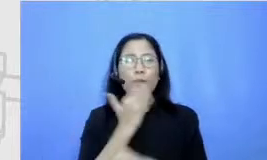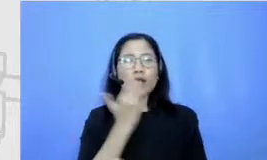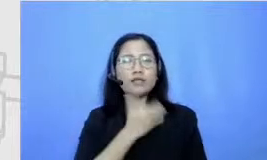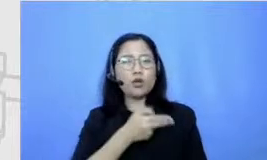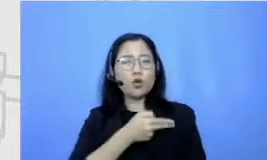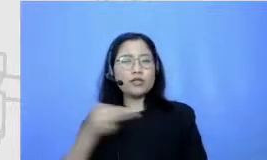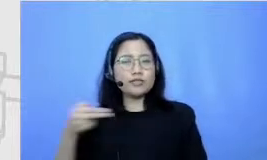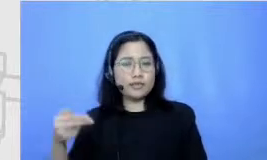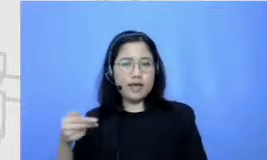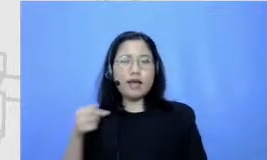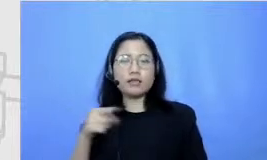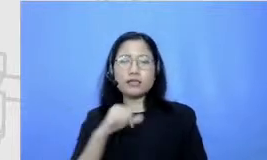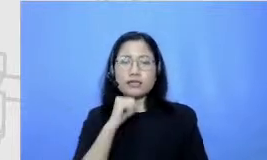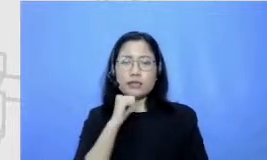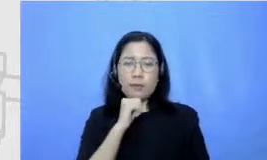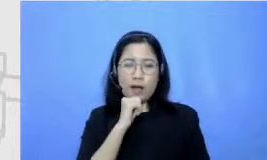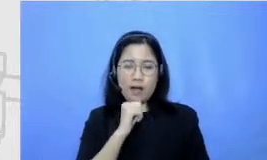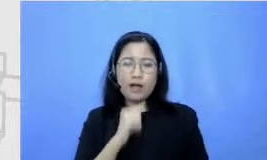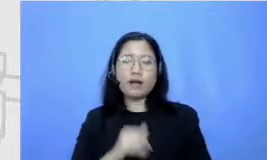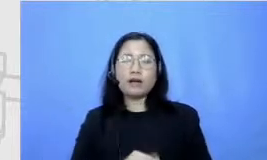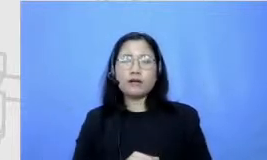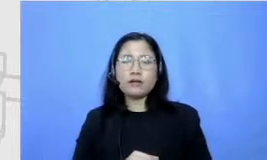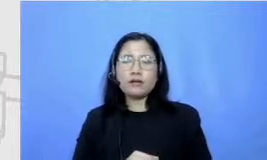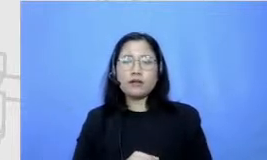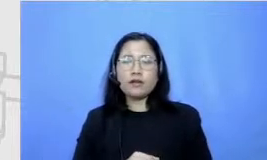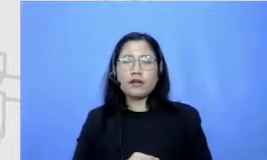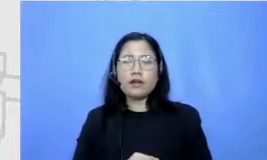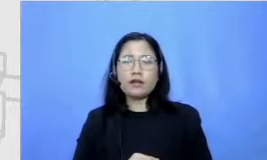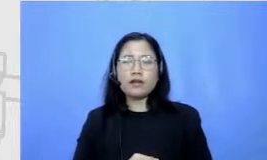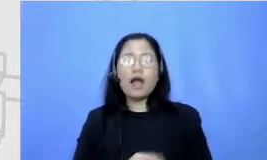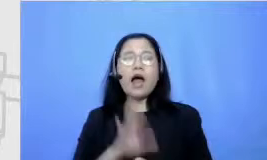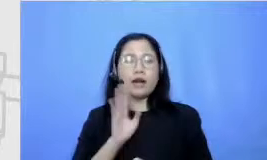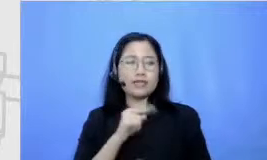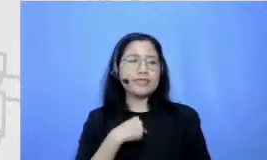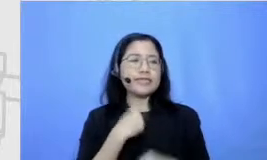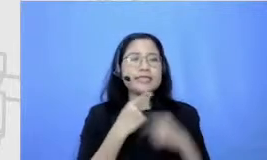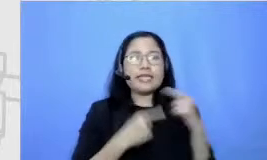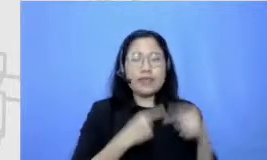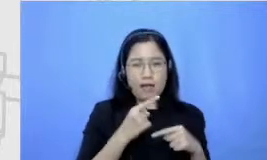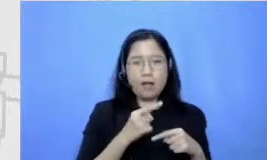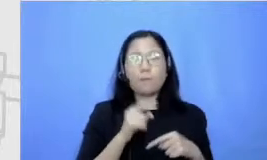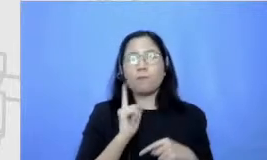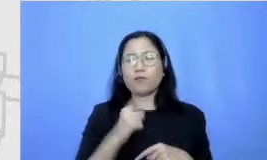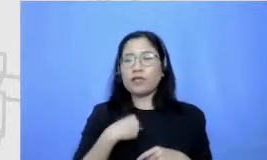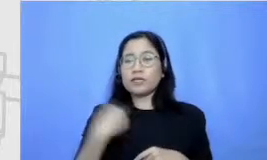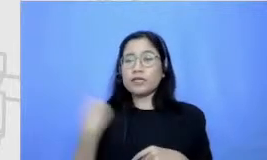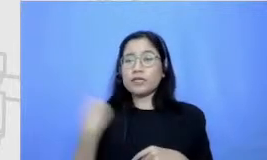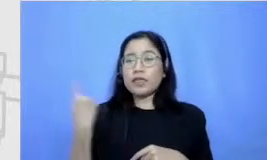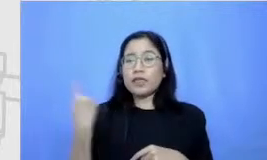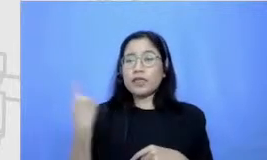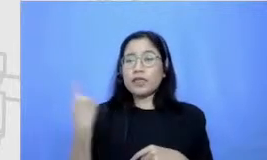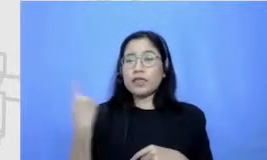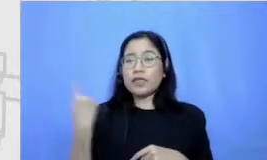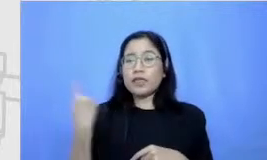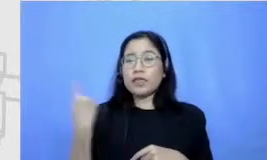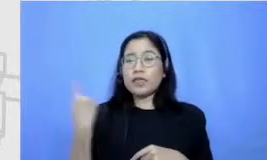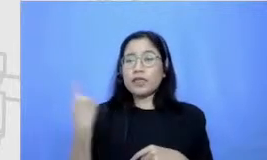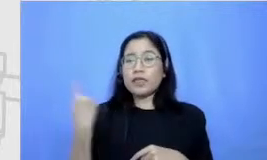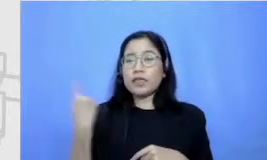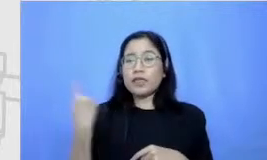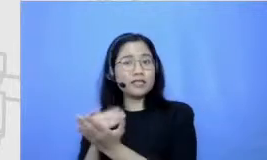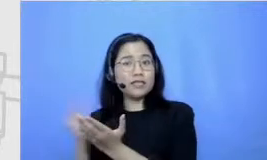jadi gini ceritanya aku tuh Kok setiap hari Kamis majalah Bobo datang itu selalu aku tunggu-tunggu